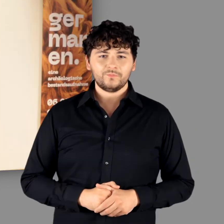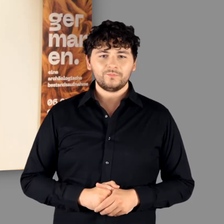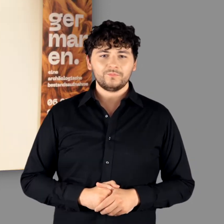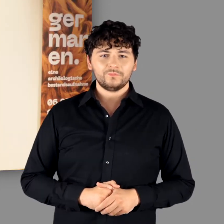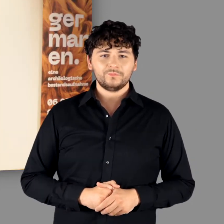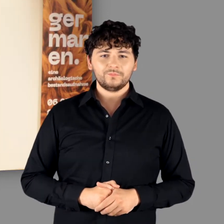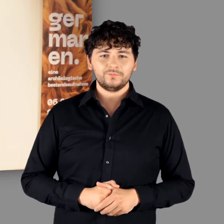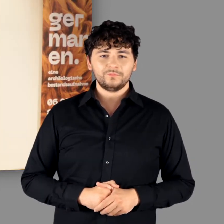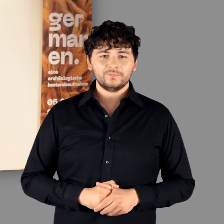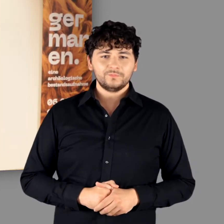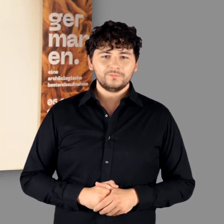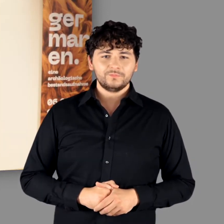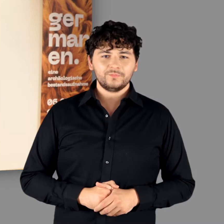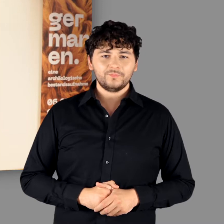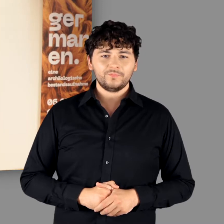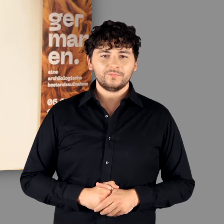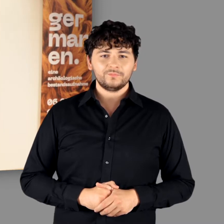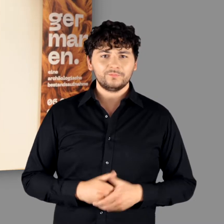Prof. Dr. Thorsten Valk, Direktor LVR LandesMuseum Bonn